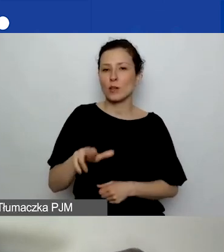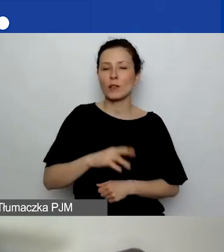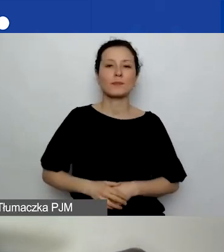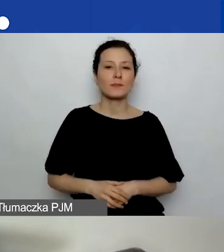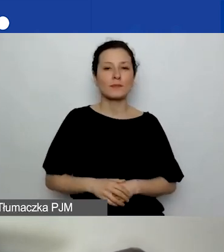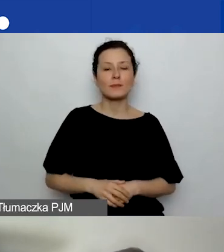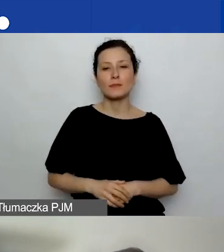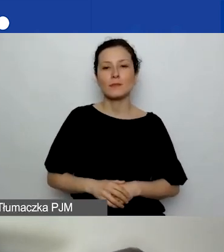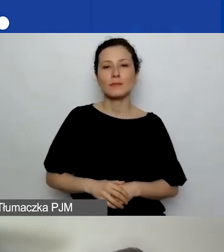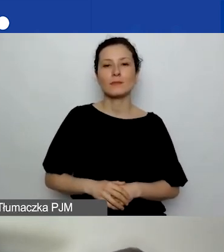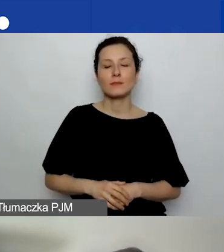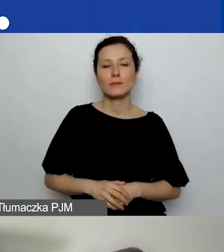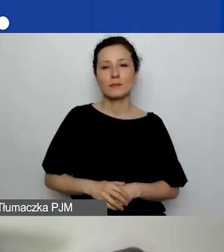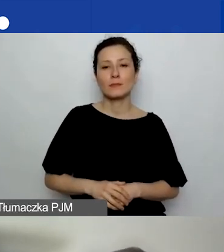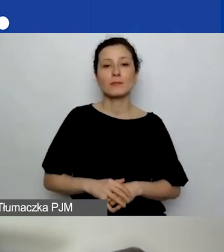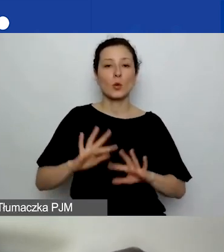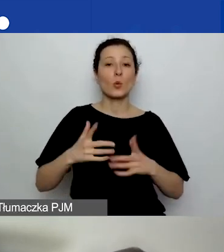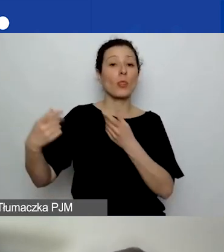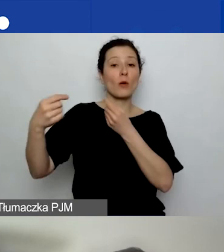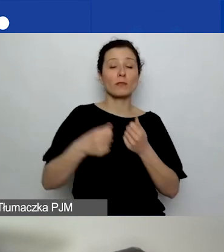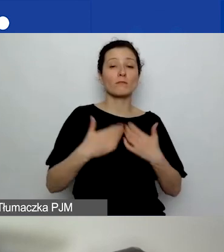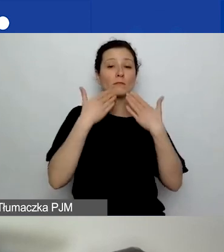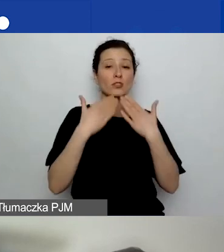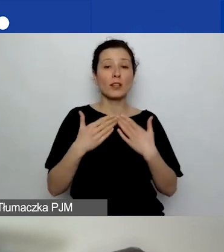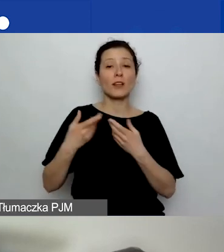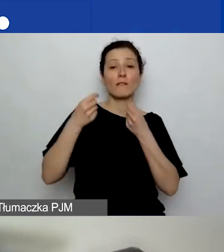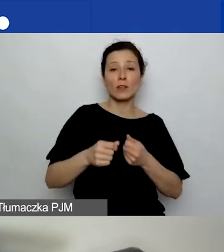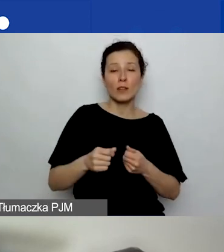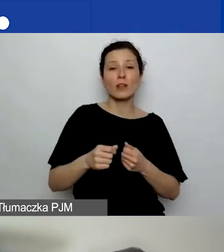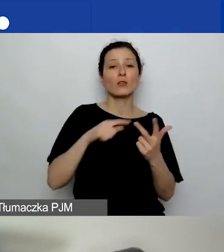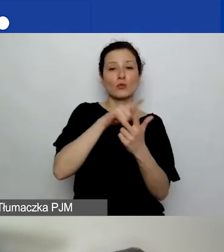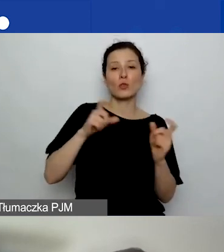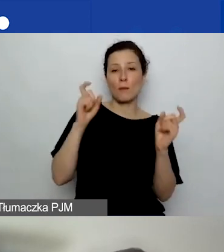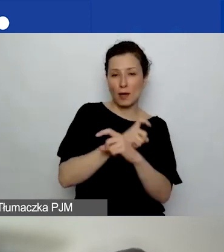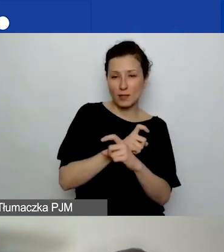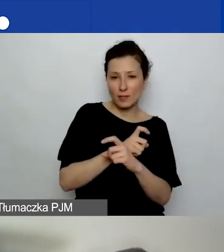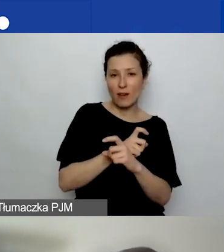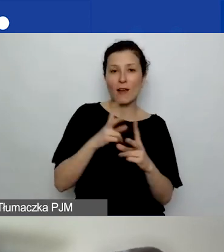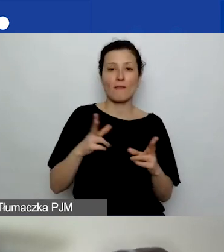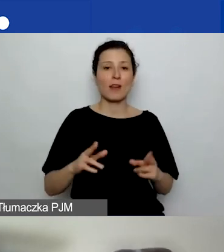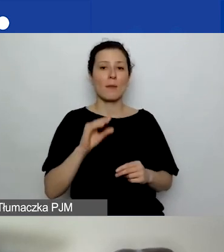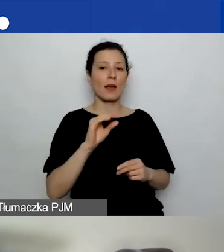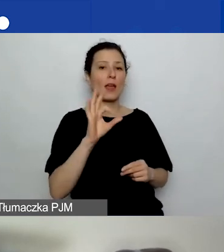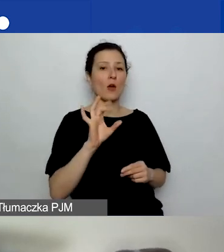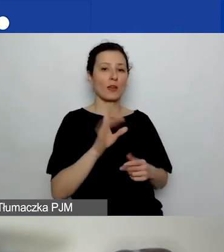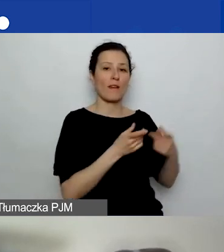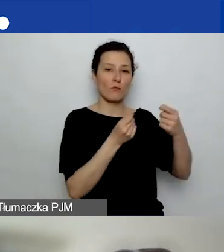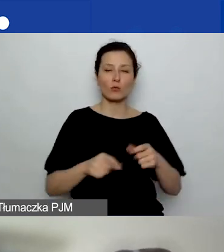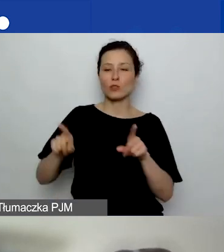który jest finansowany ze środków Islandii, Liechtensteinu i Norwegii w ramach funduszy EOG i funduszy norweskich.